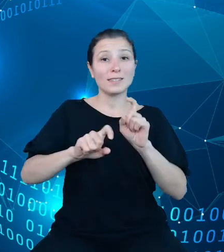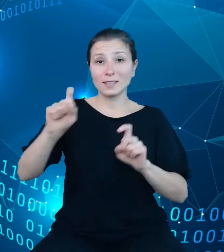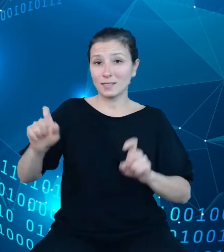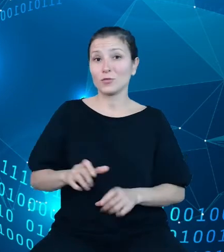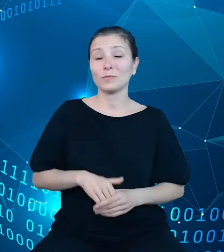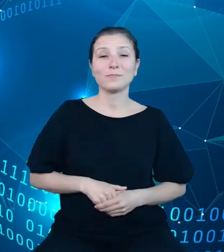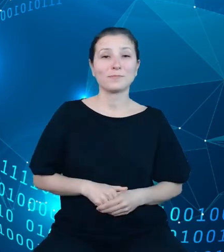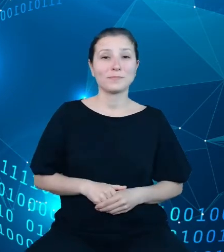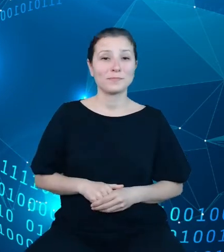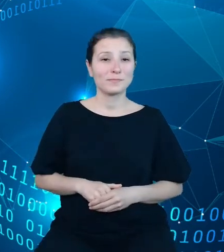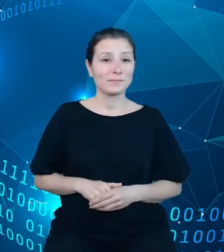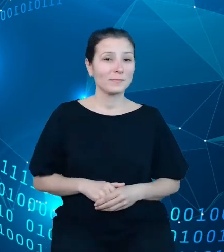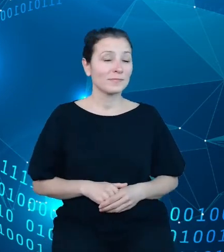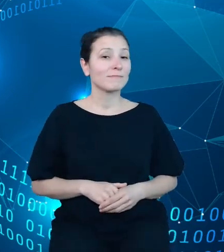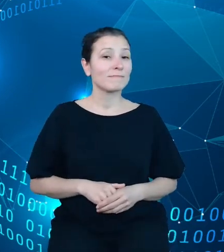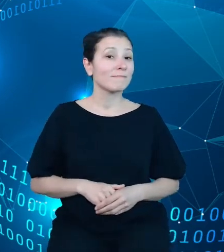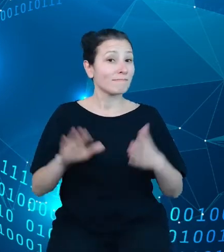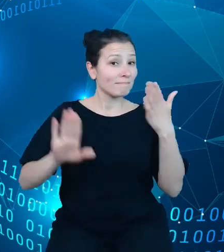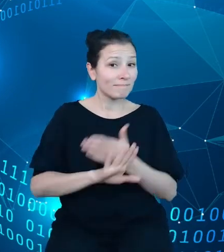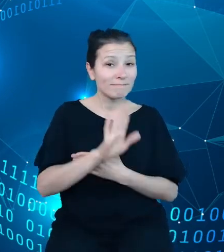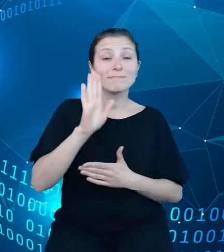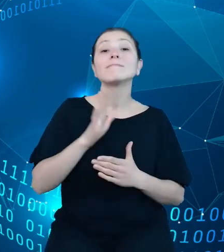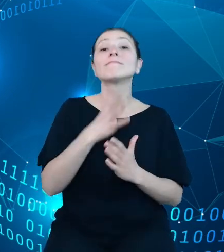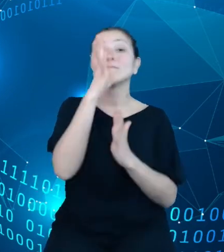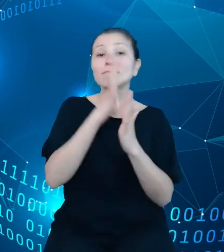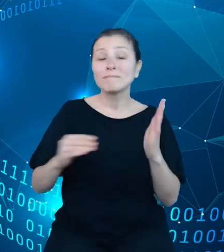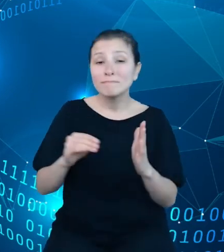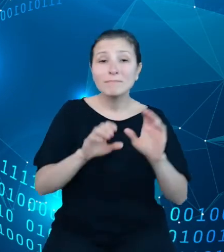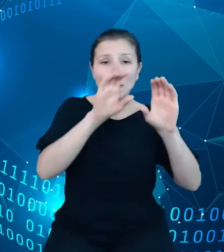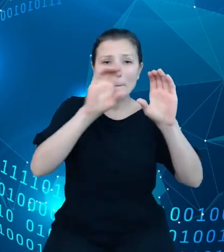Zaprezentowany tutaj schemat pozwala na zasygnalizowanie przyjętej przez nas logiki.